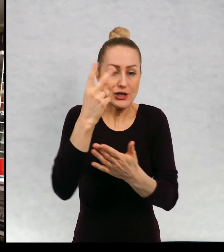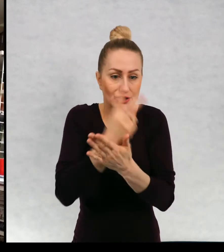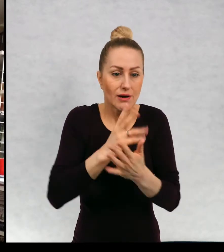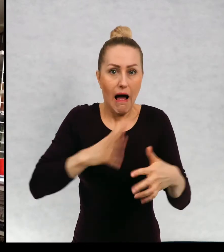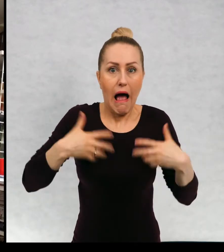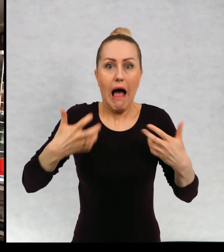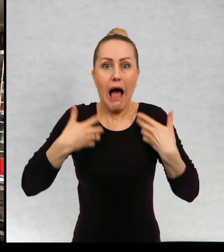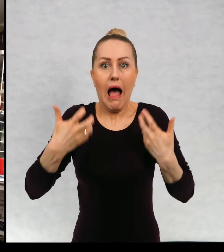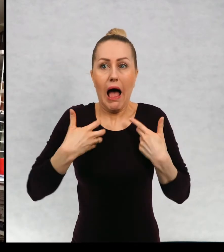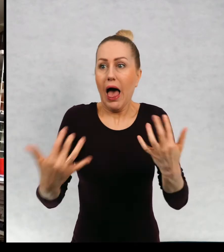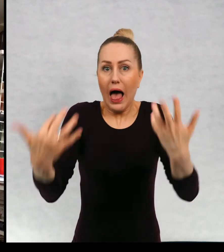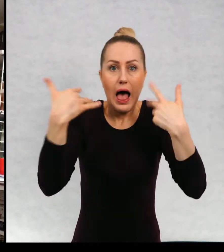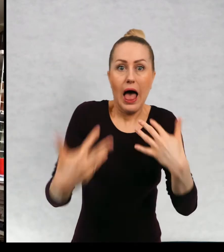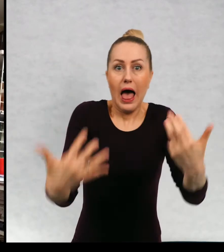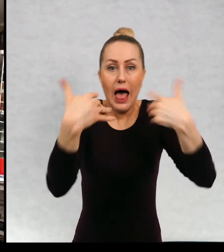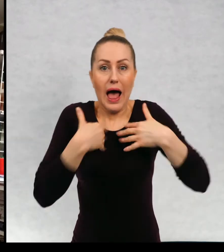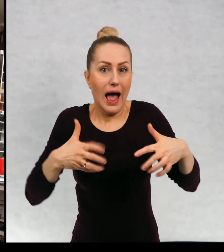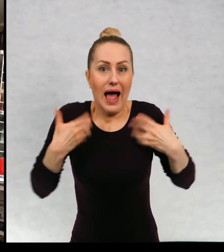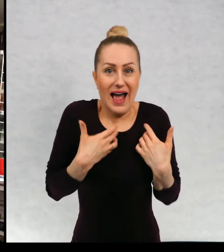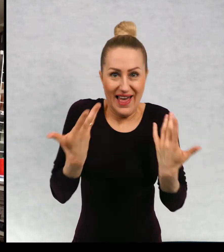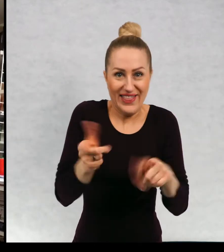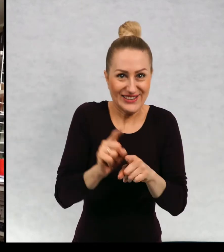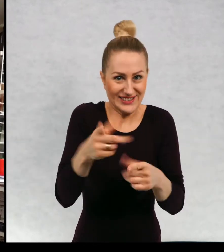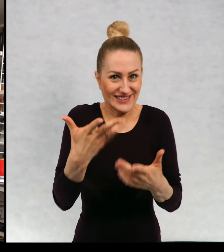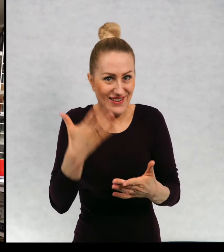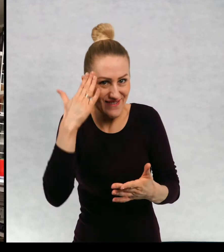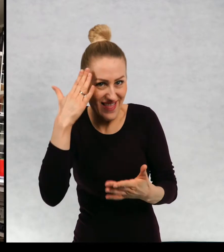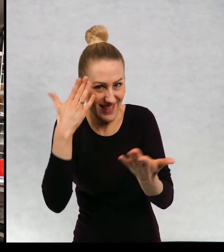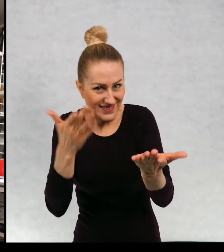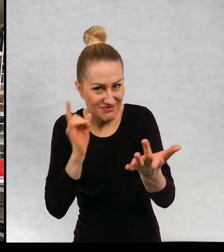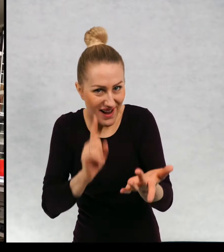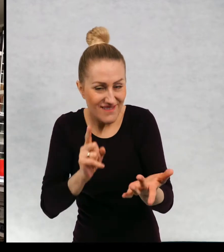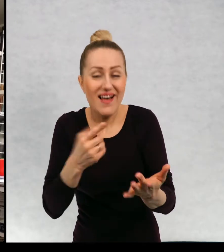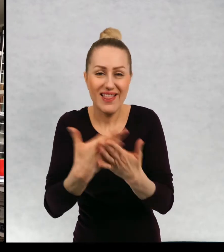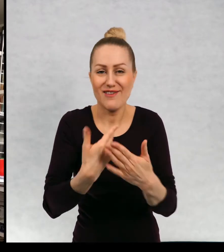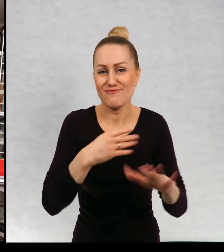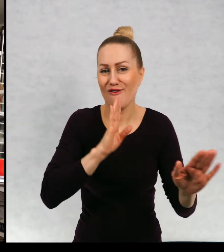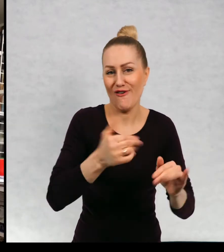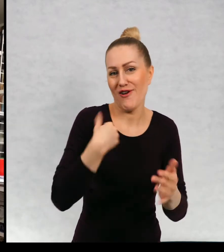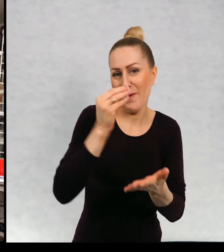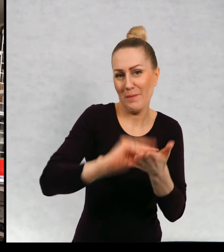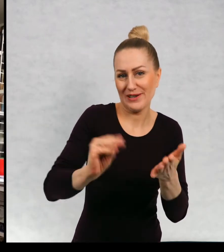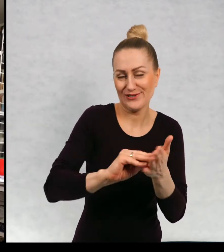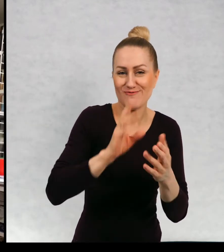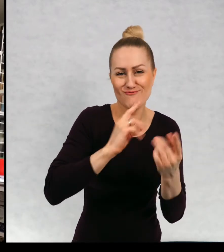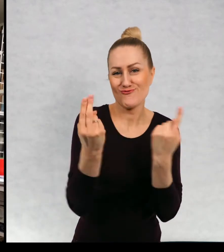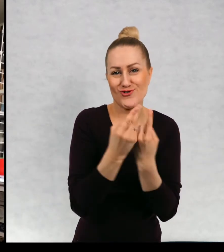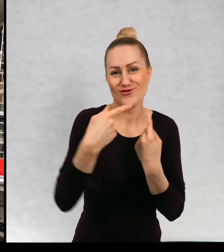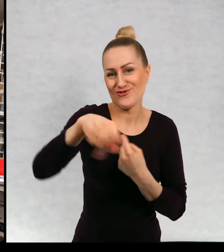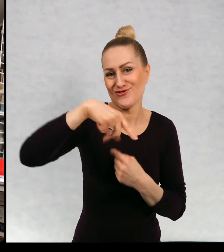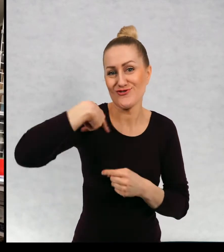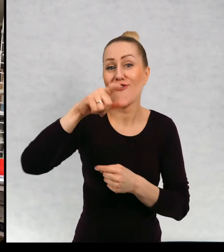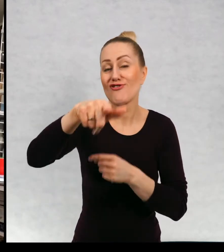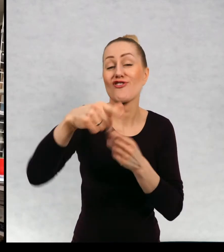Co spotka bohaterów i ja właściwie piszę podobnie jak wy czytacie.